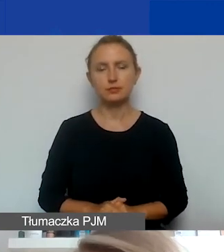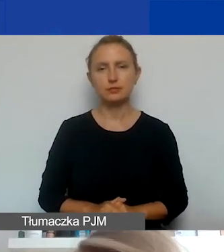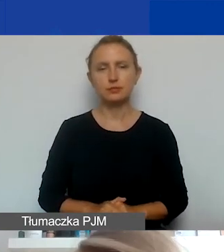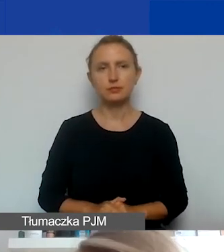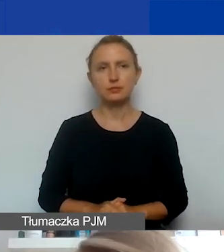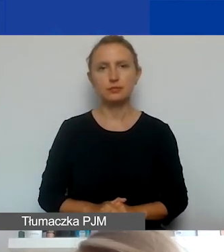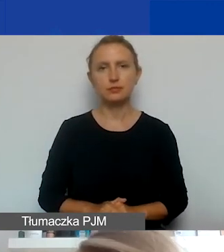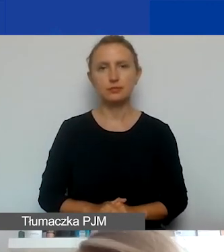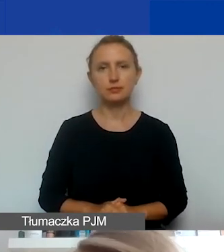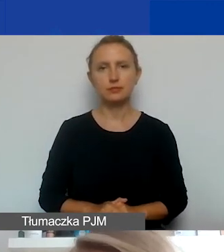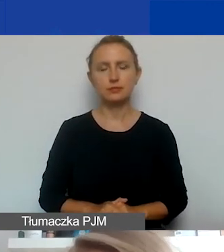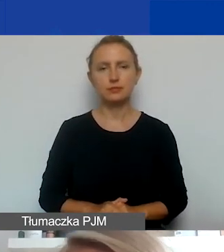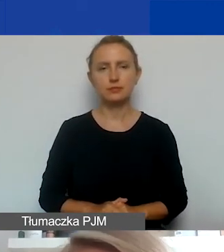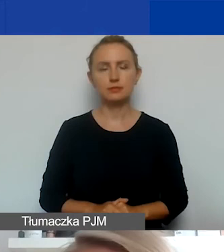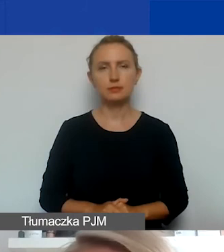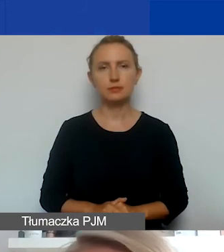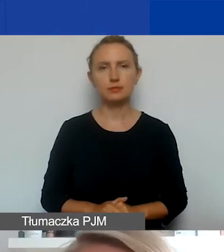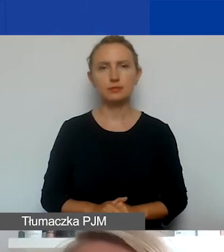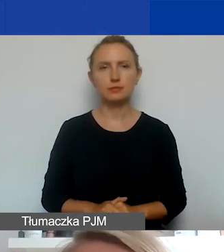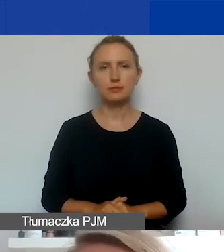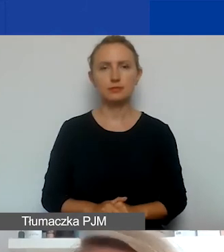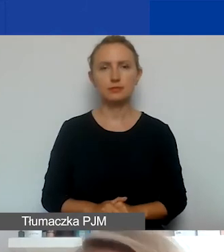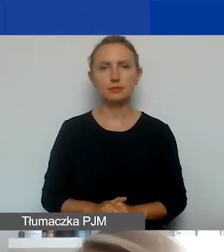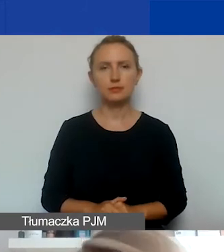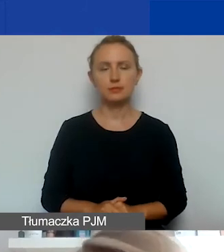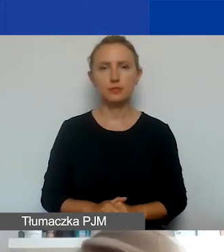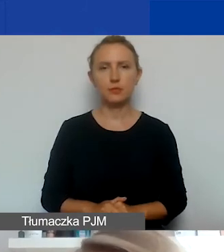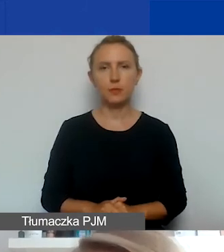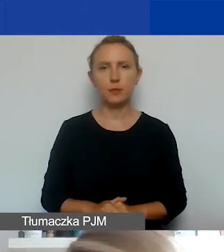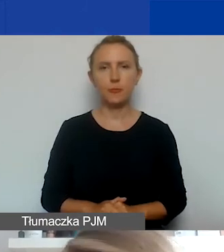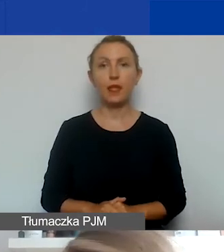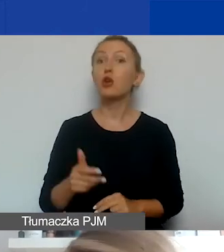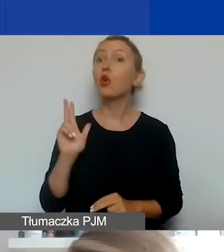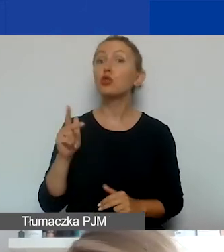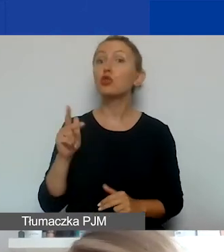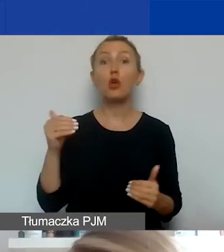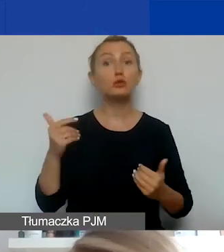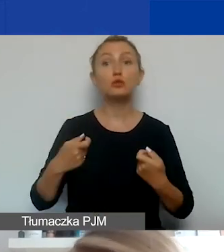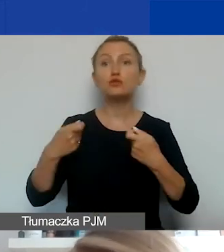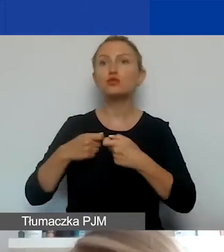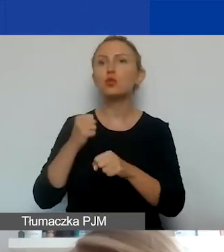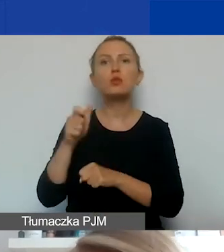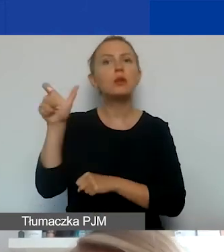w projekcie, który przedstawiacie. Jeśli chodzi o to, kto może być partnerem w takim projekcie,